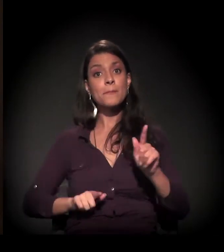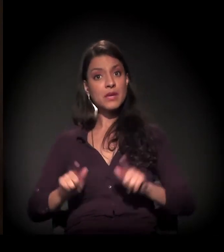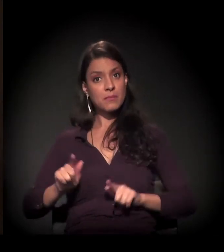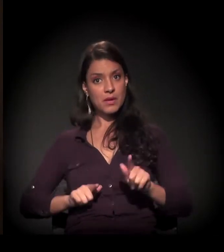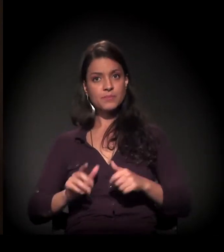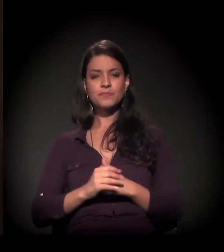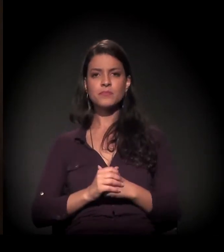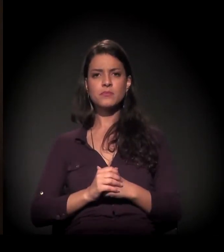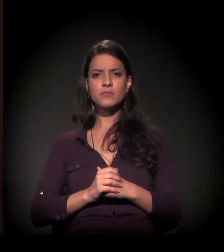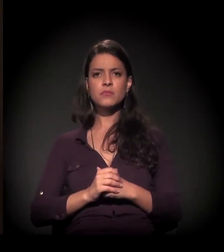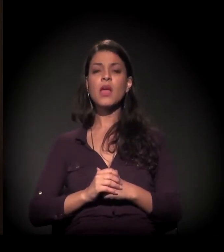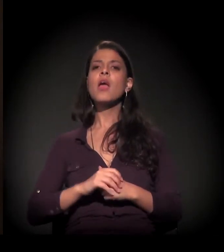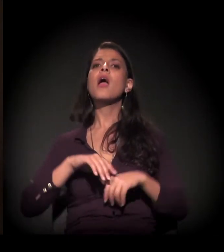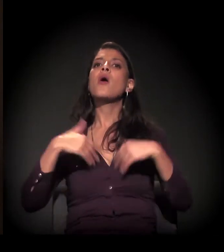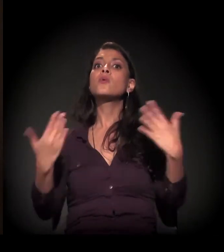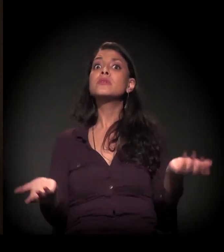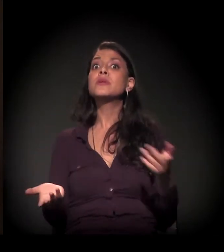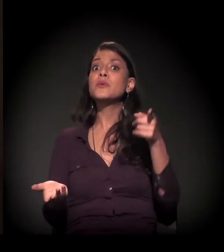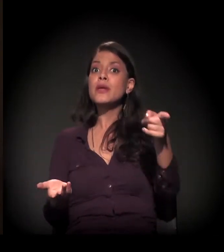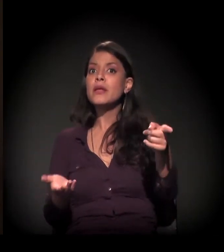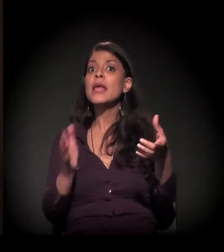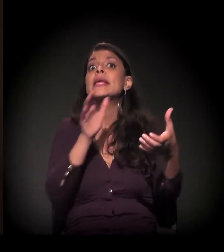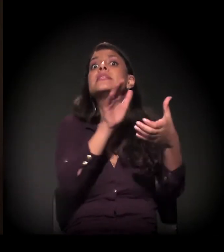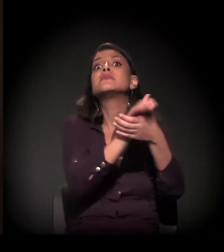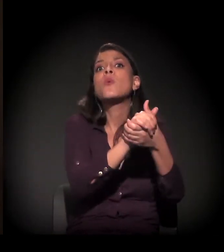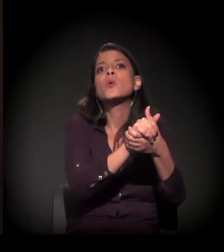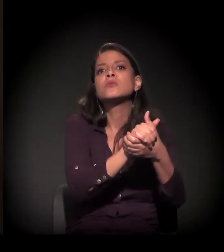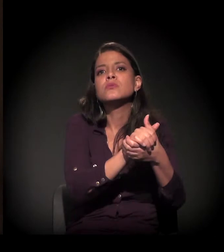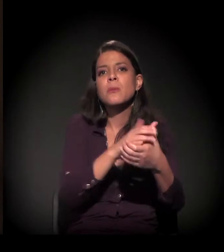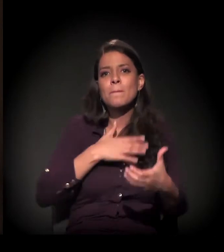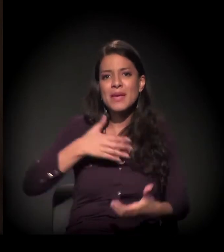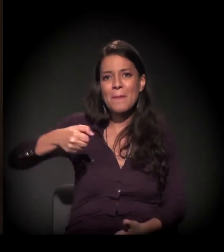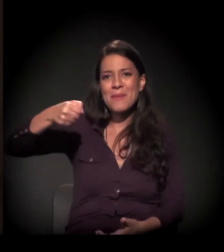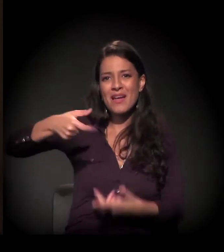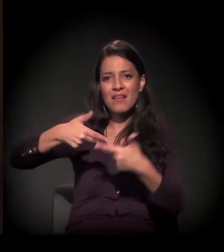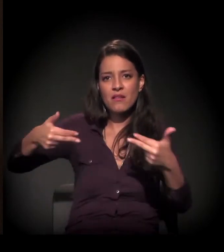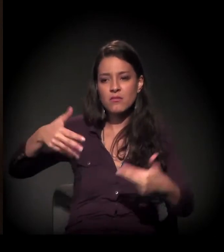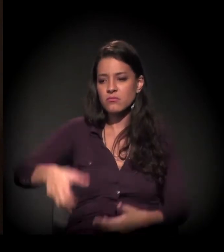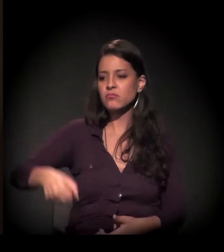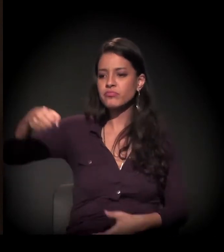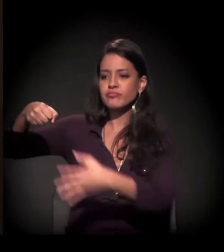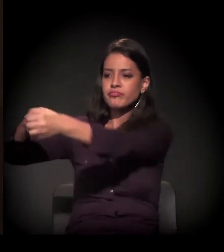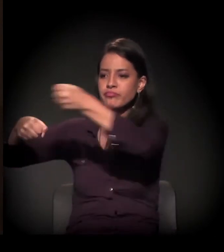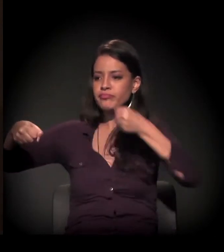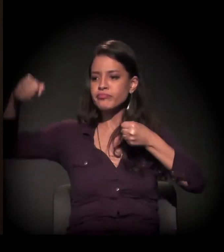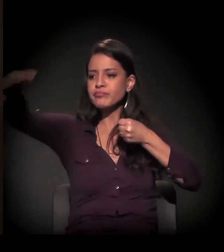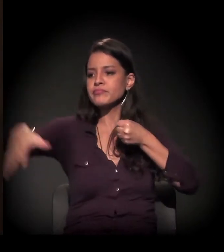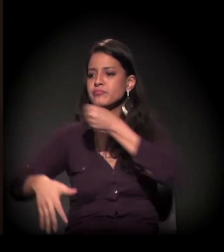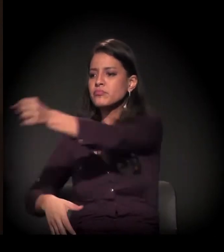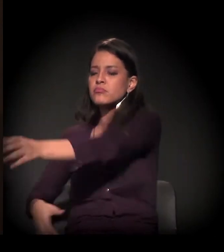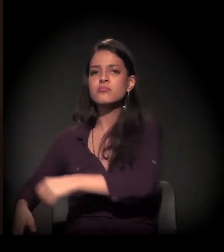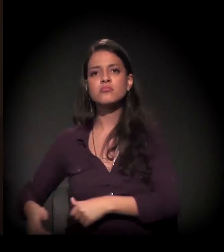pegou a minha mala e colocou a minha mala na rua. Eu não tinha emprego, não tinha dinheiro